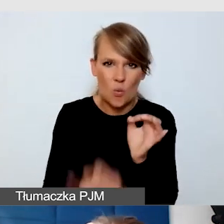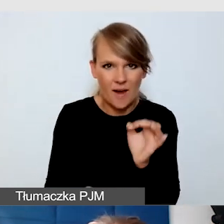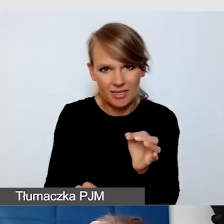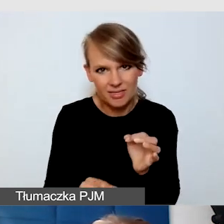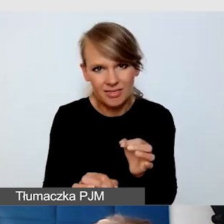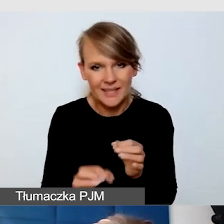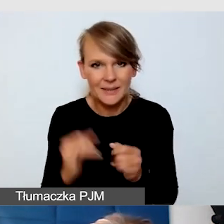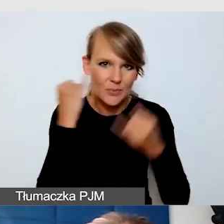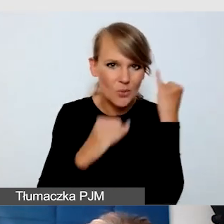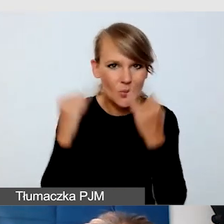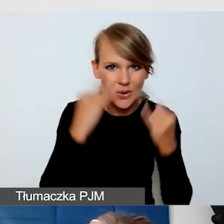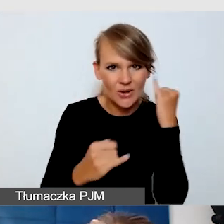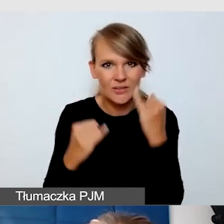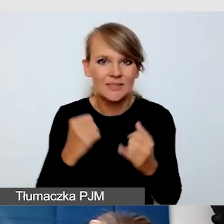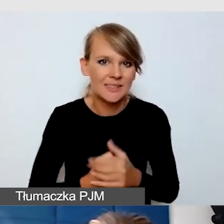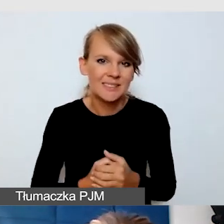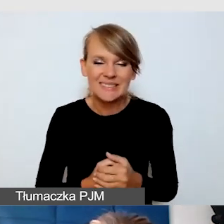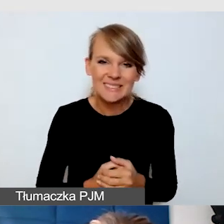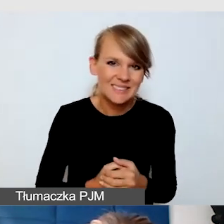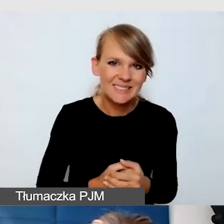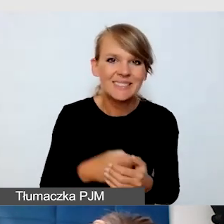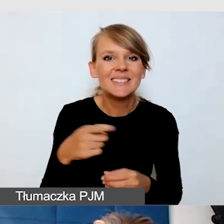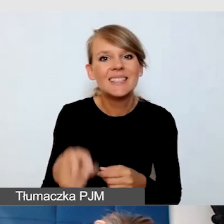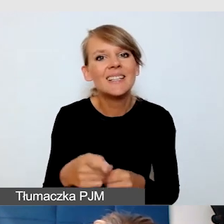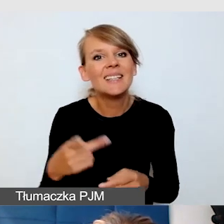nie nadaje się to na pewno na transmisję i upowszechnianie.